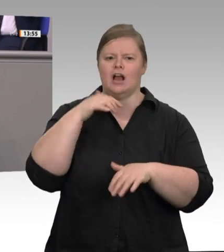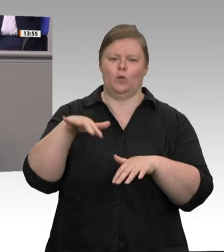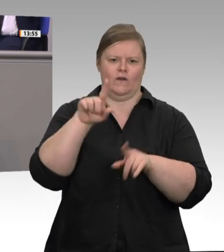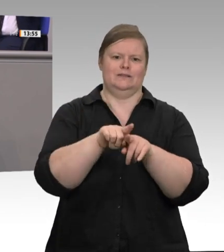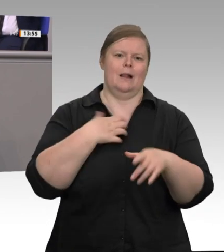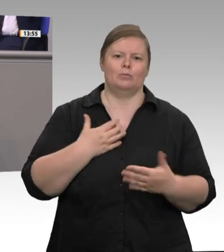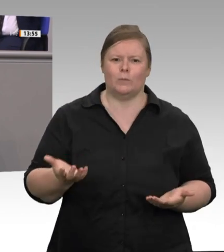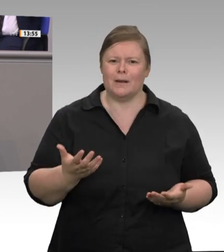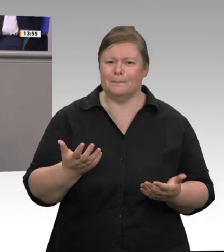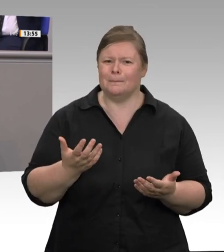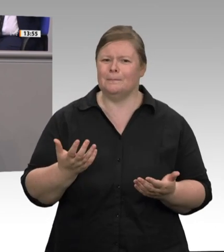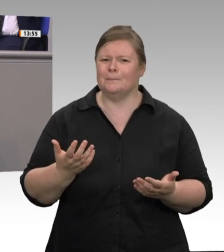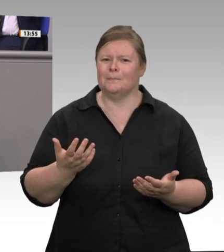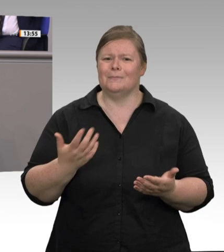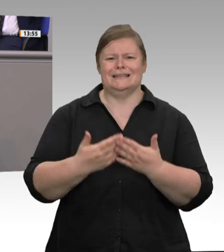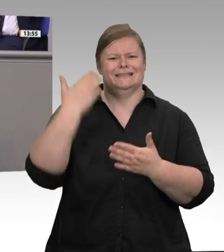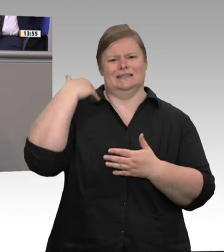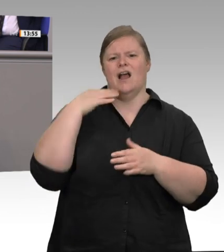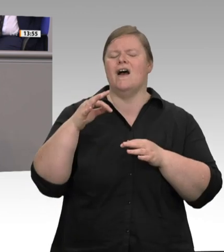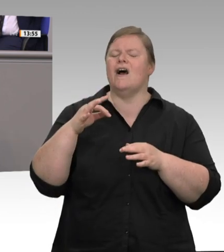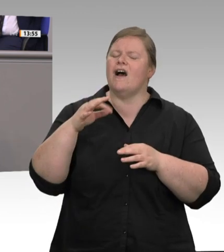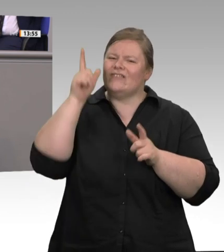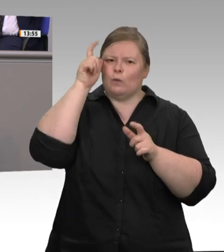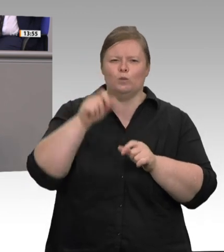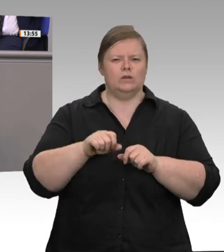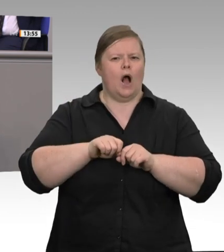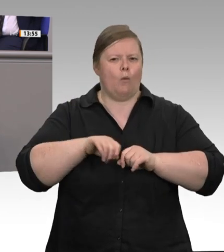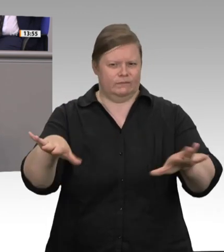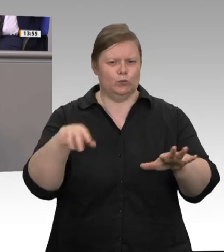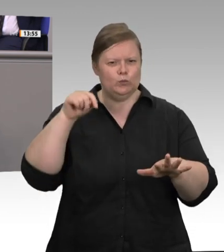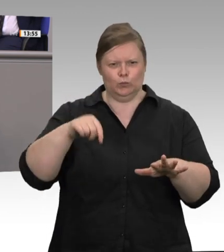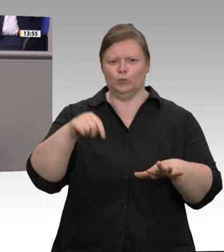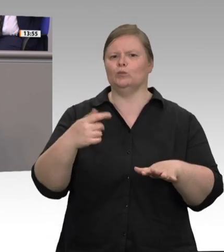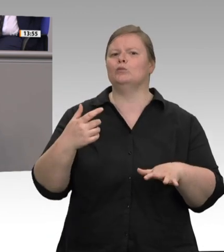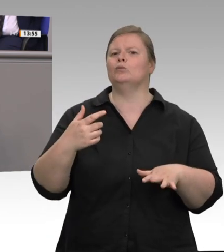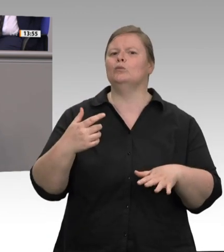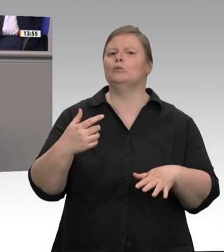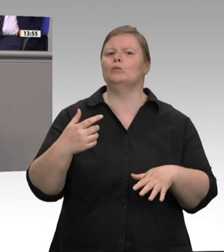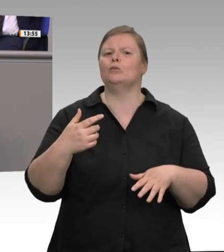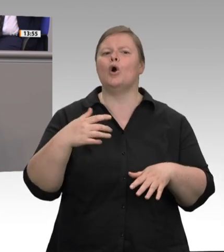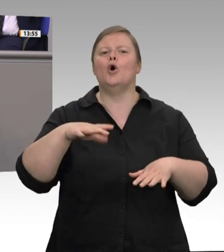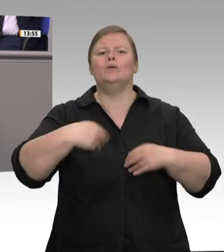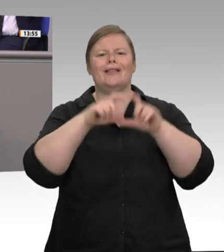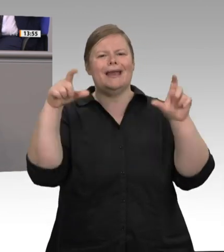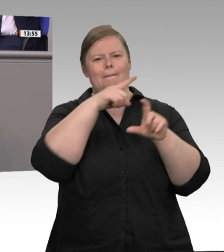nicht möglich. Ich nenne ein solches System die organisierte Verantwortungslosigkeit.